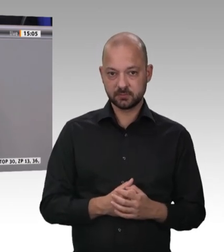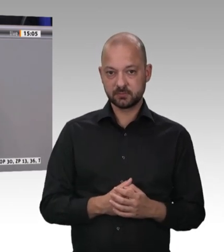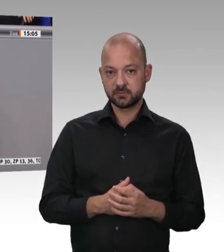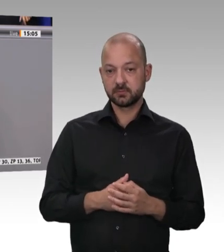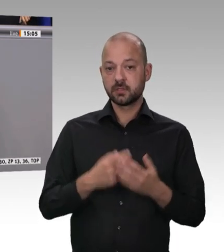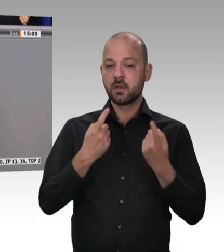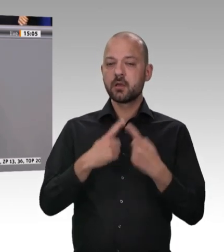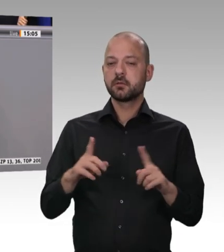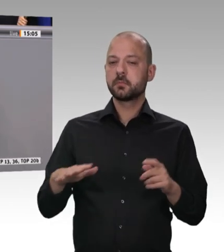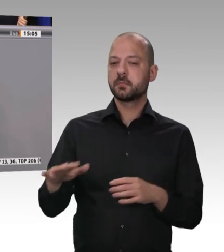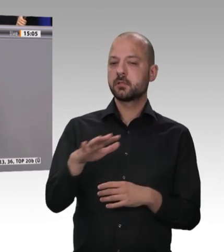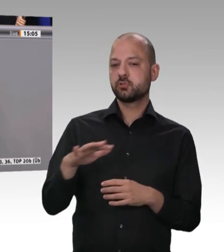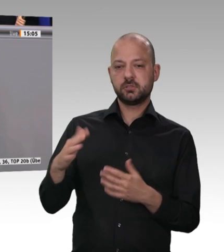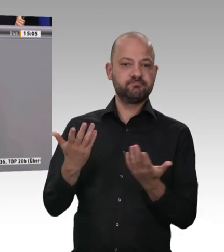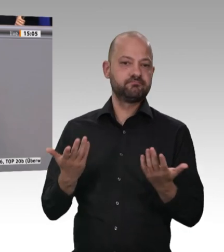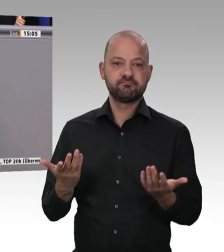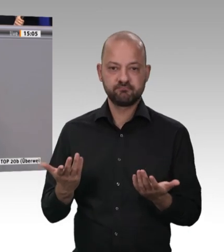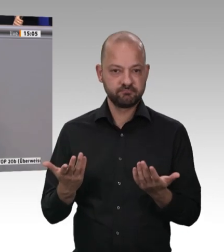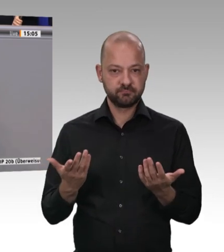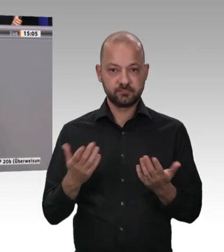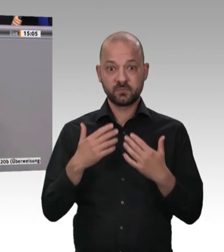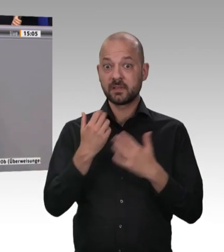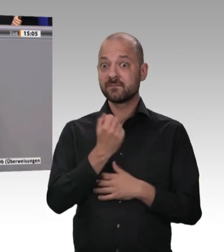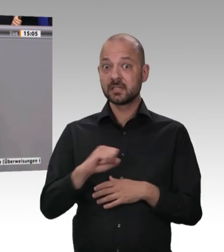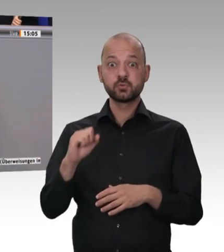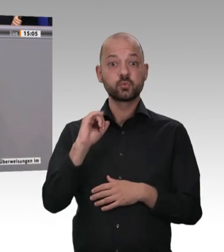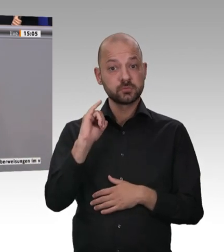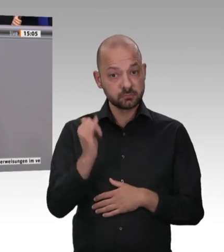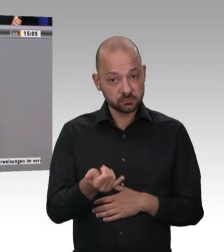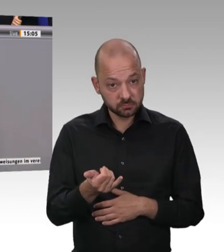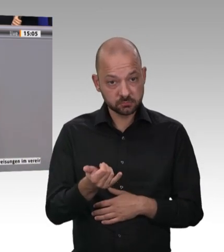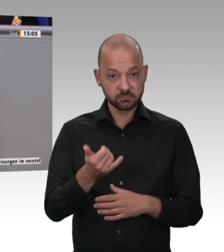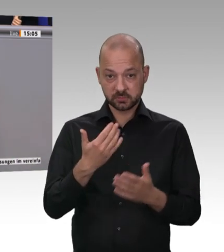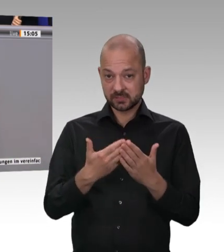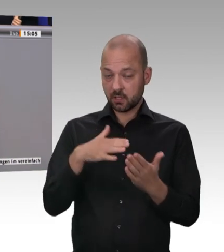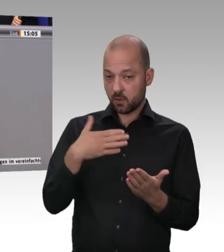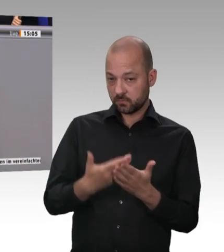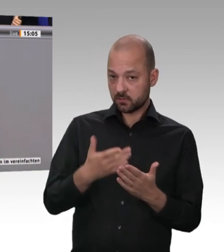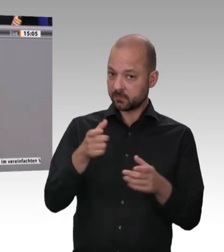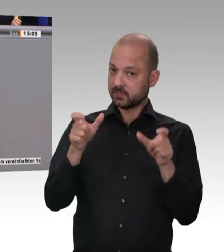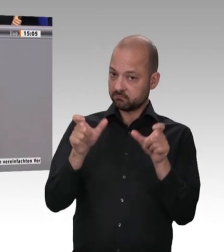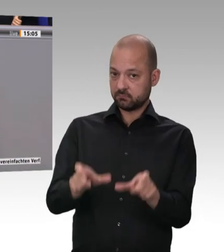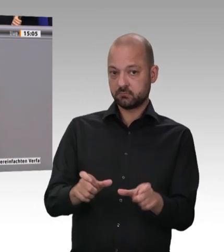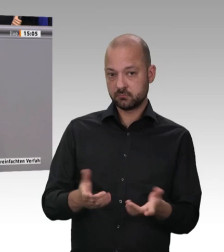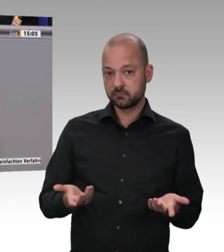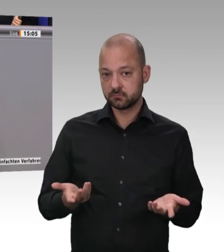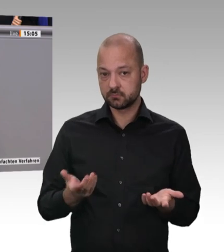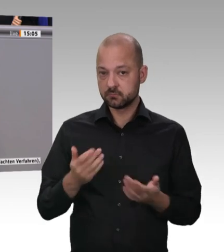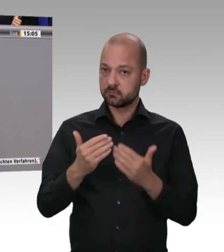ein Allheilmittel sein kann, den Werkvertrag zu verbieten. Mit dem GSA Fleisch haben wir